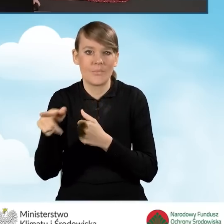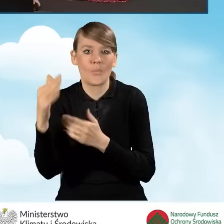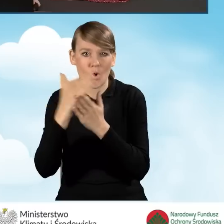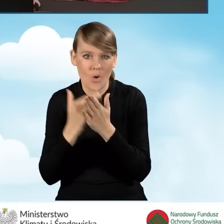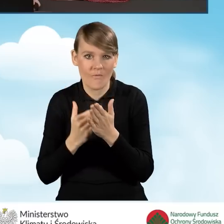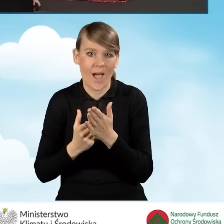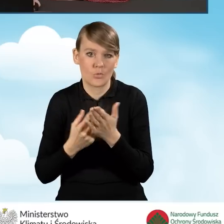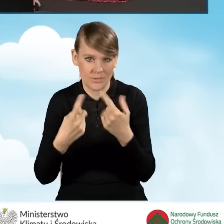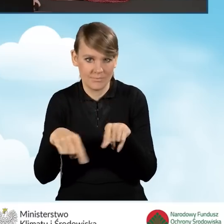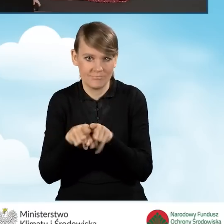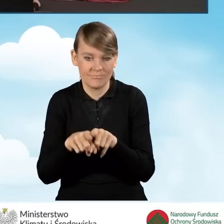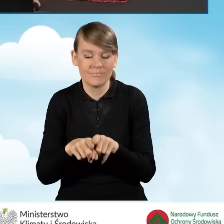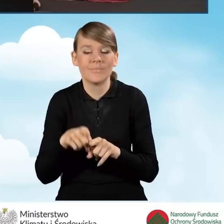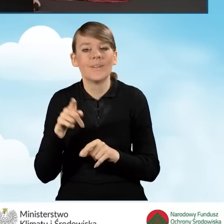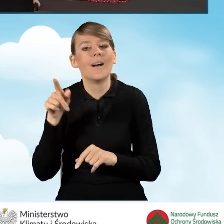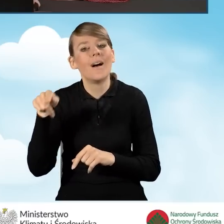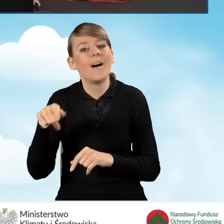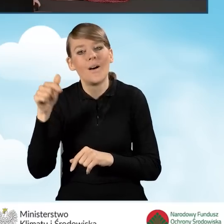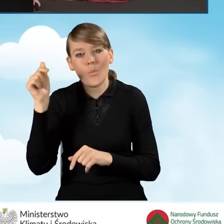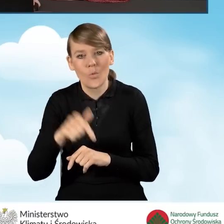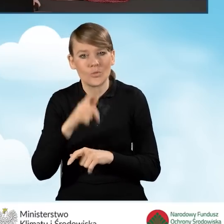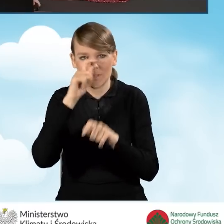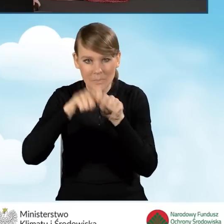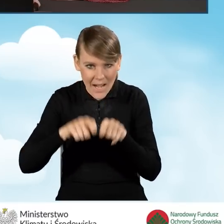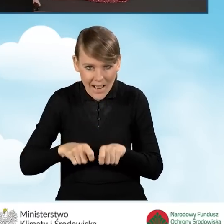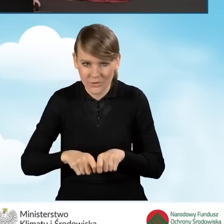Beneficjent powinien zapoznać się po kolei ze wszystkimi oświadczeniami.